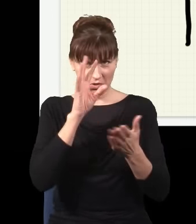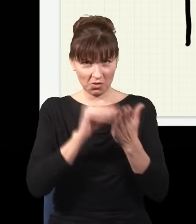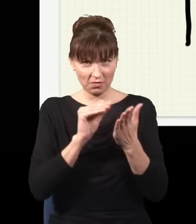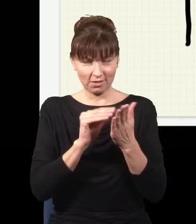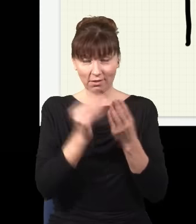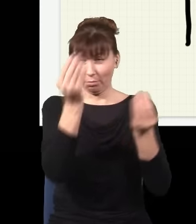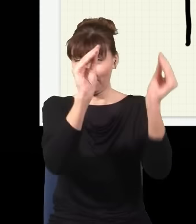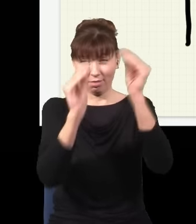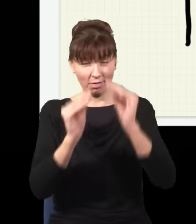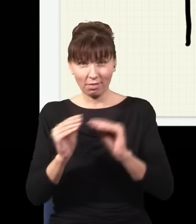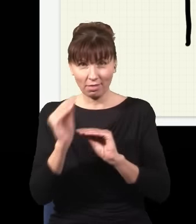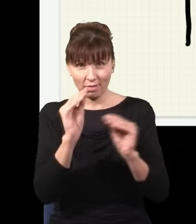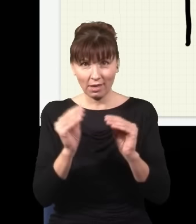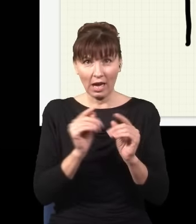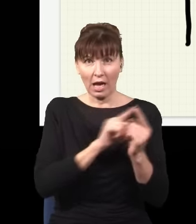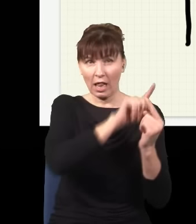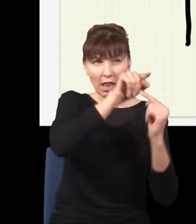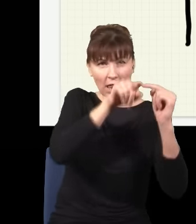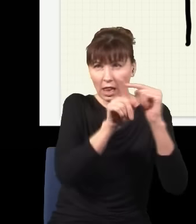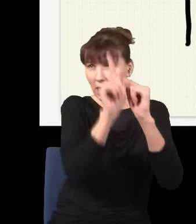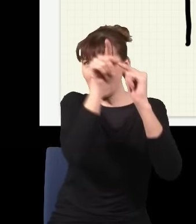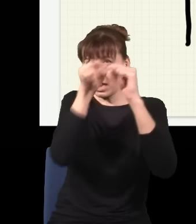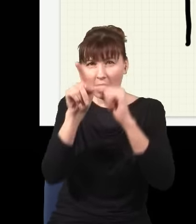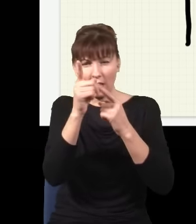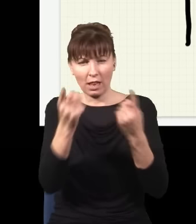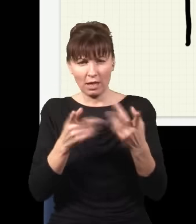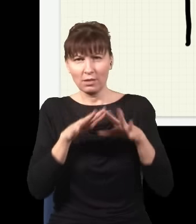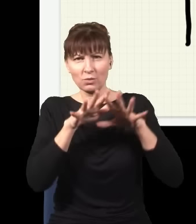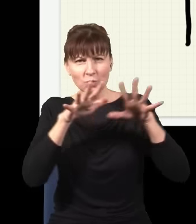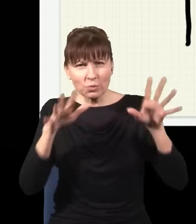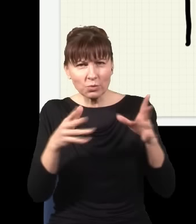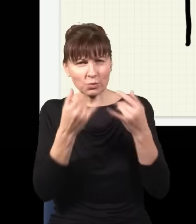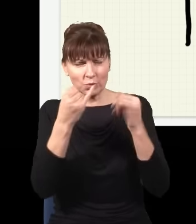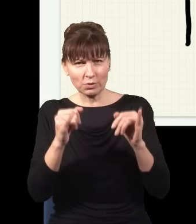to możliwych dróg dotarcia do ekranu jest teraz bardzo dużo i obraz, który uzyskam na ekranie, będzie bardzo,